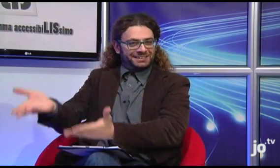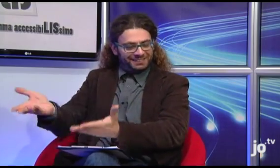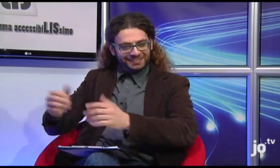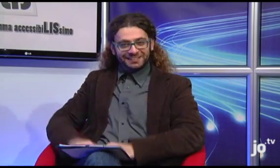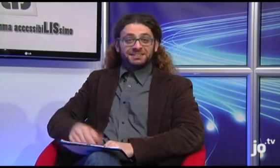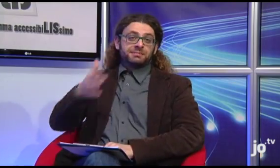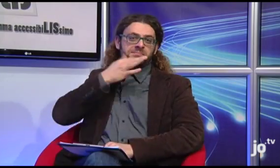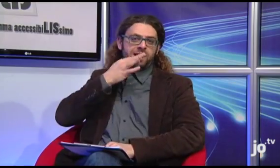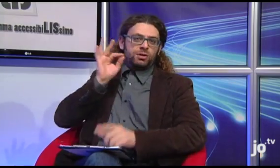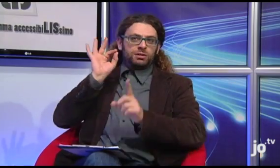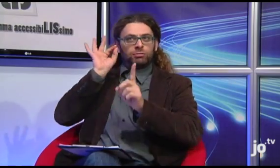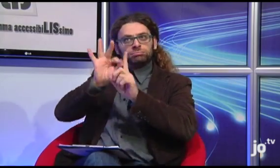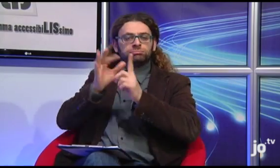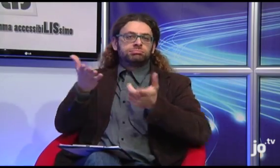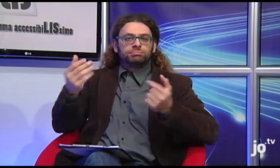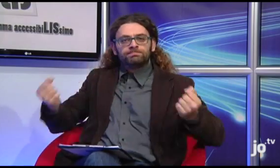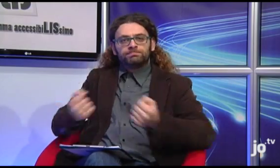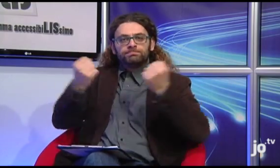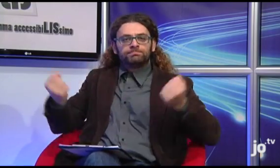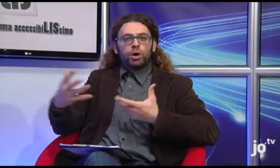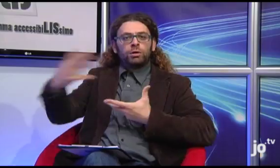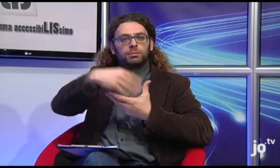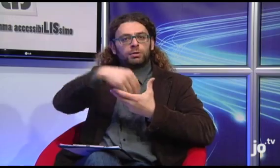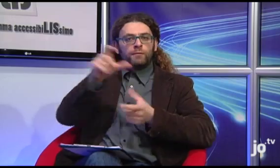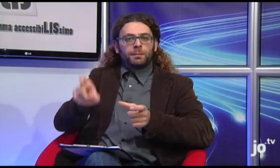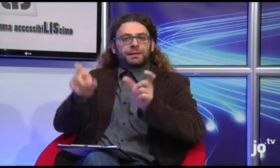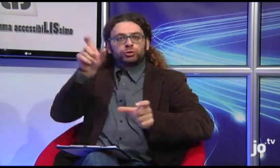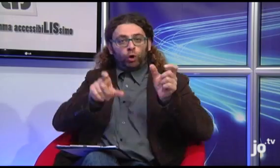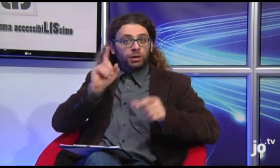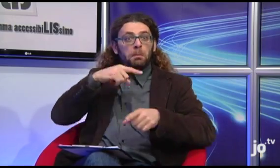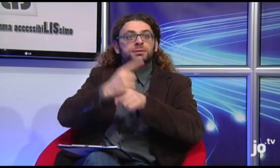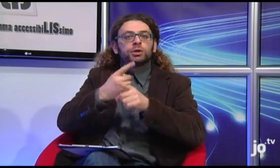con l'obiettivo di coinvolgere persone sorde che hanno bisogno di spiritualità.